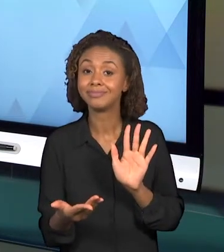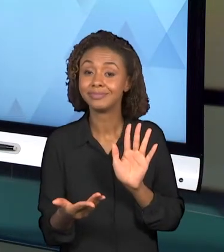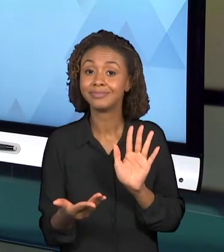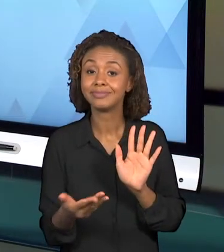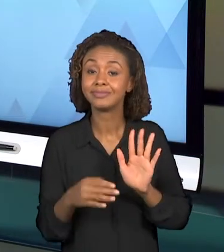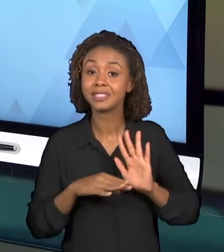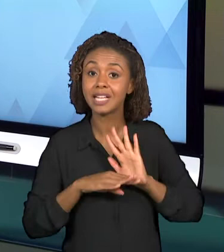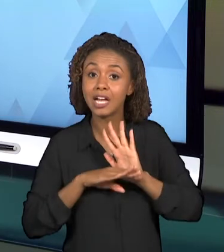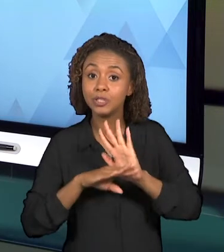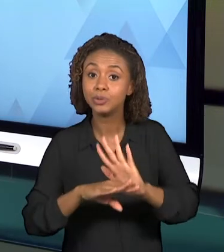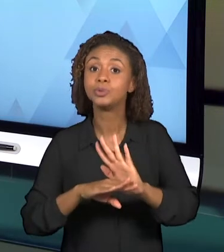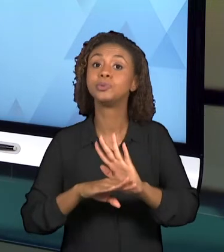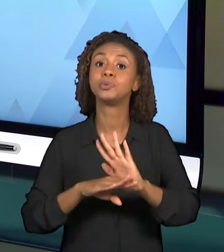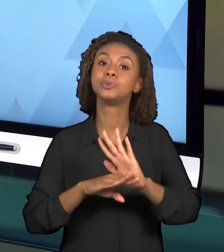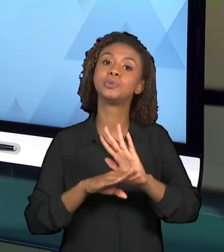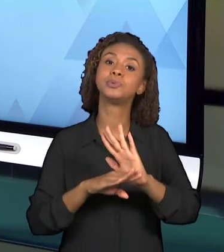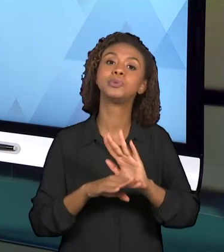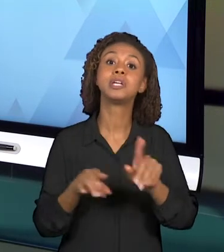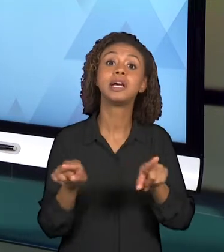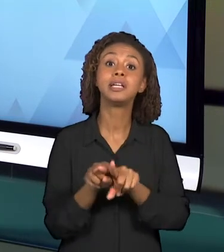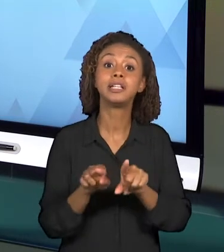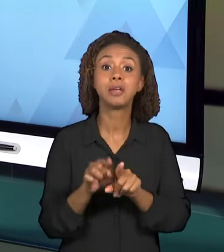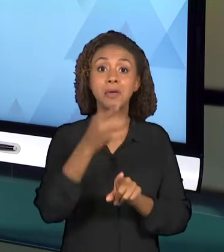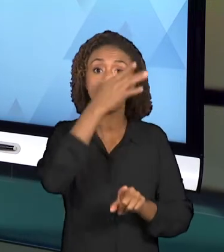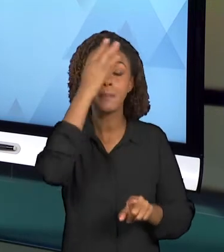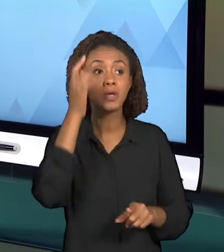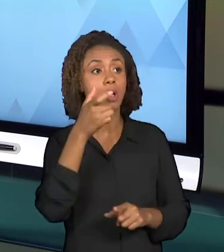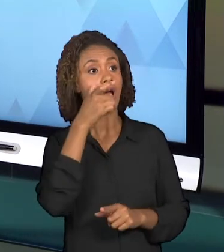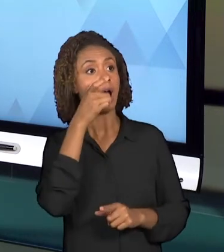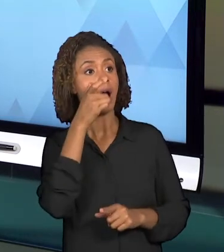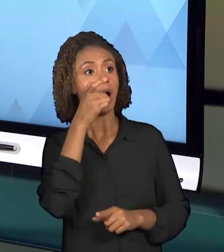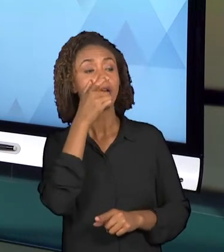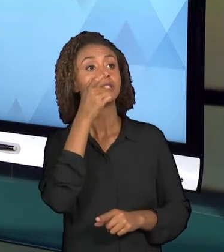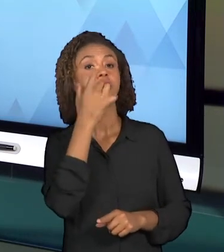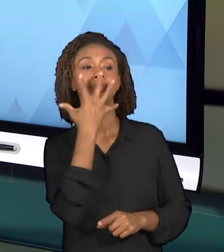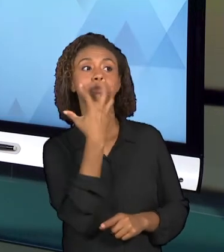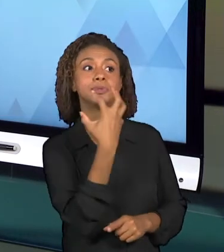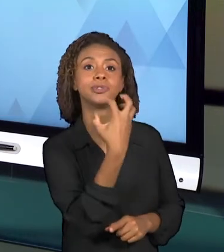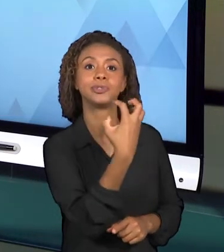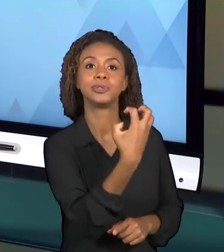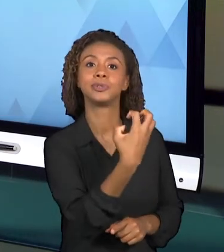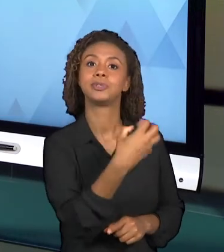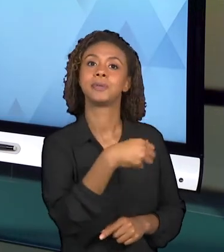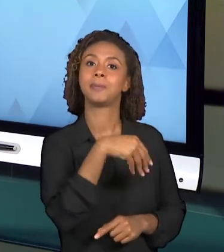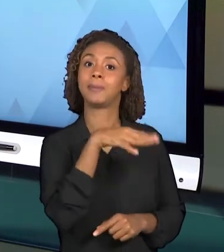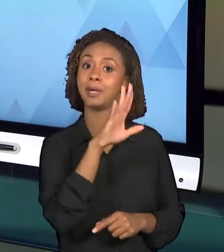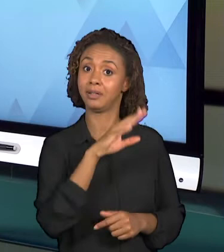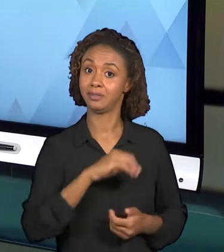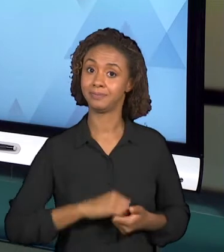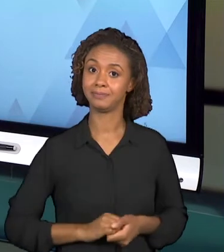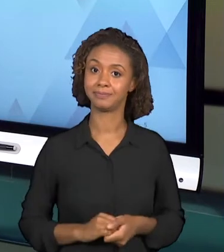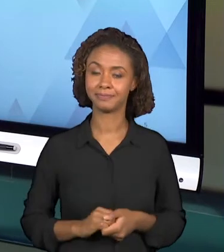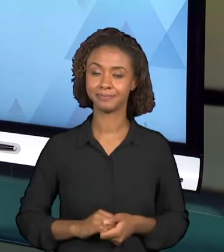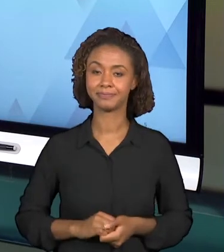UM POUCO MAIS A ATENÇÃO DESSE ALUNO QUE ESTARÁ ASSISTINDO ESSA VIDEOAULA. DEPOIS, A PRÓXIMA